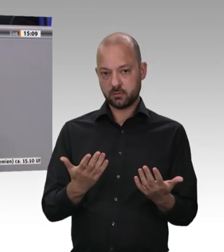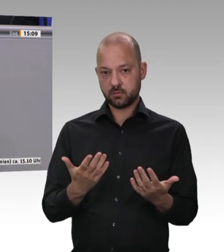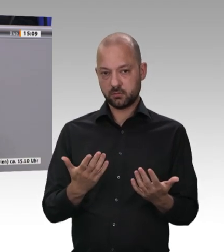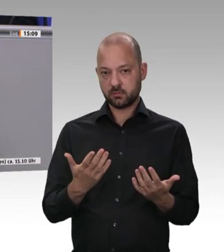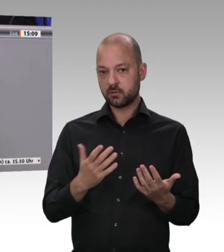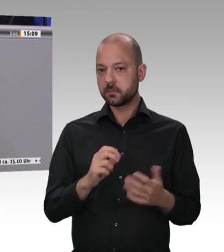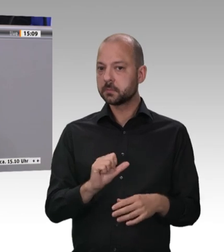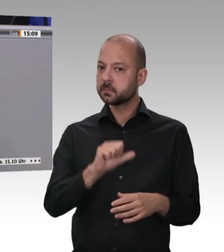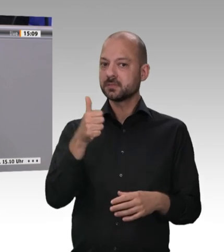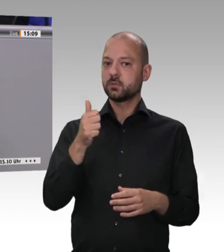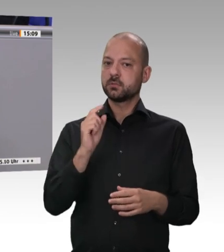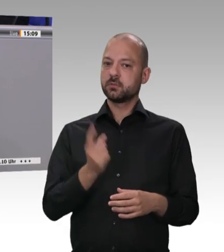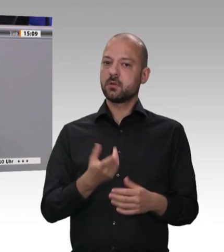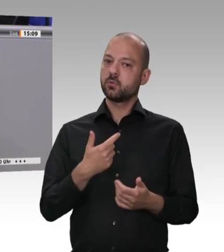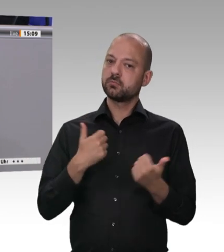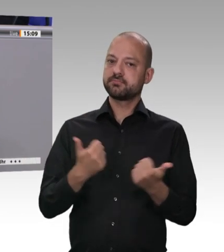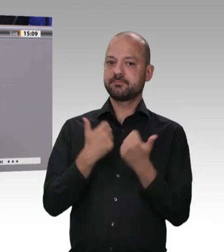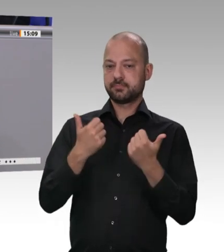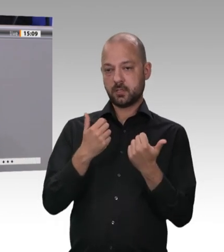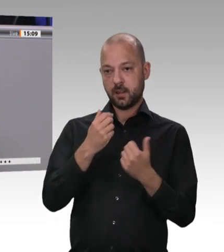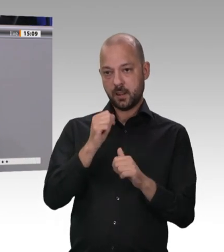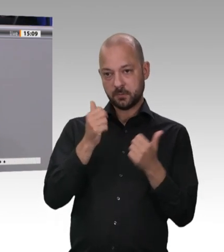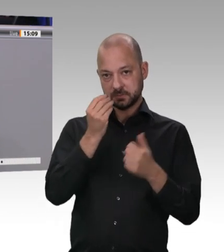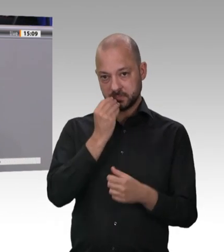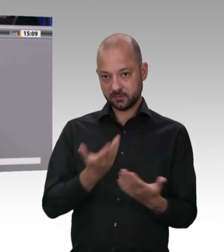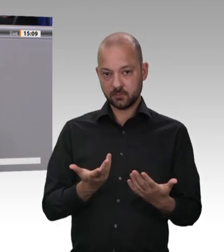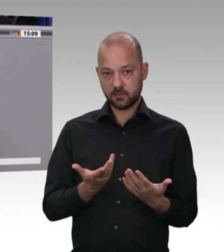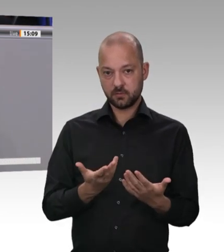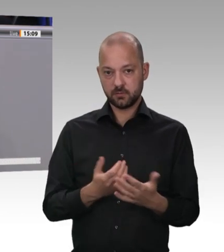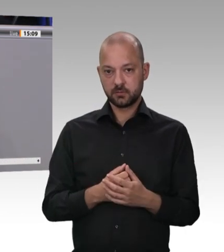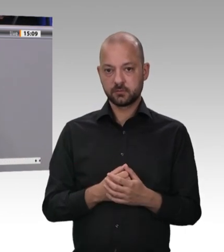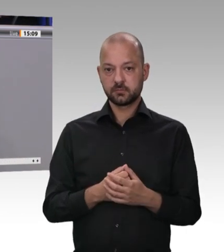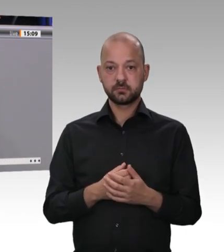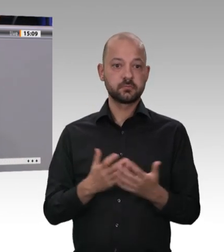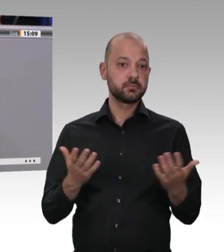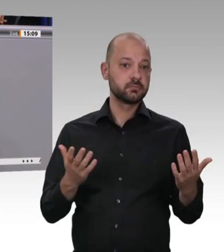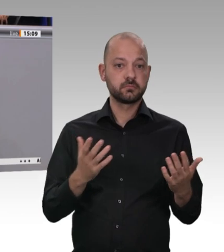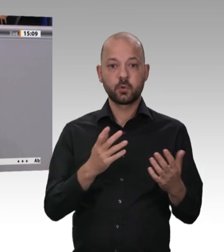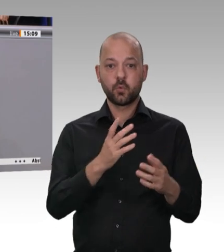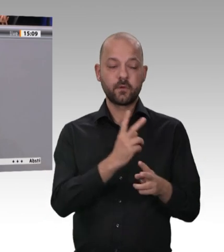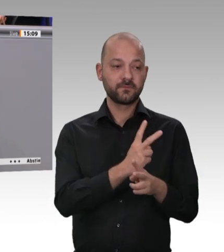und Bauern warten darauf, lieber Herr Landesminister, dass sie ihre Schweine wieder zur Schlachtung